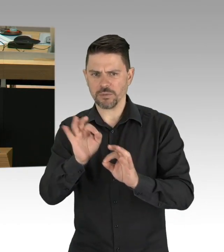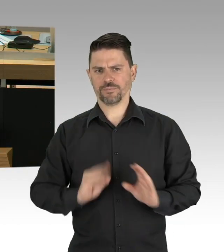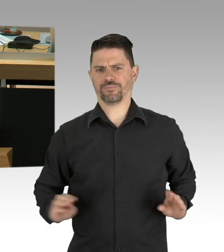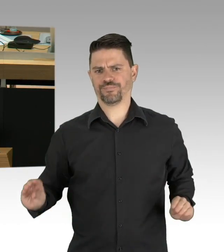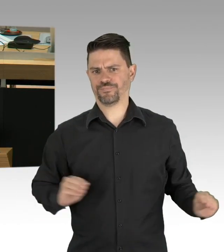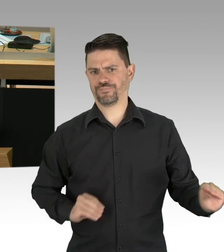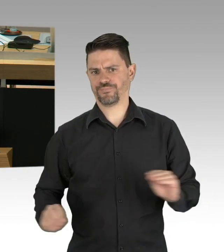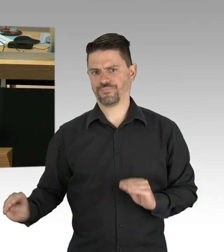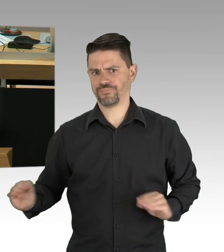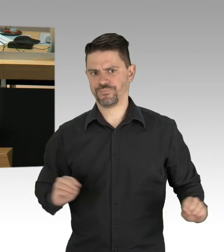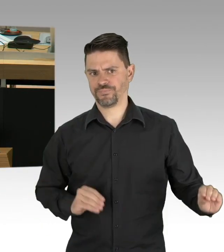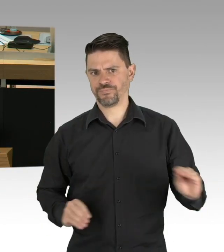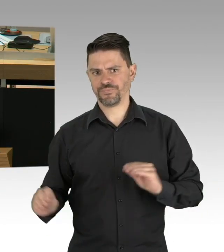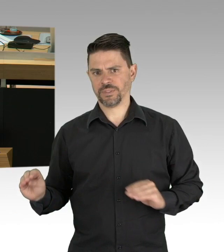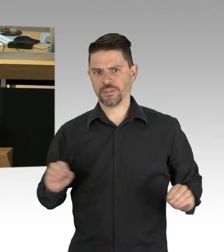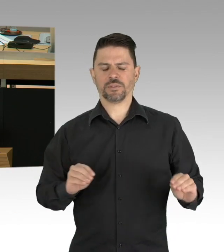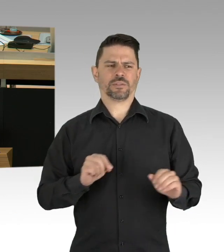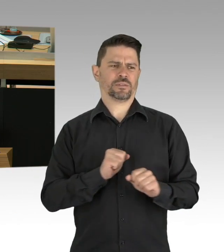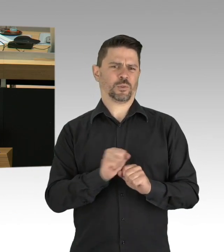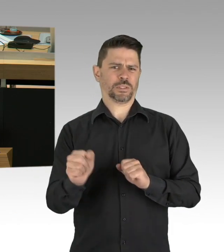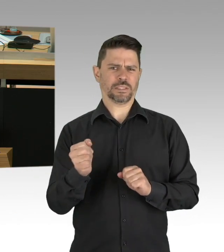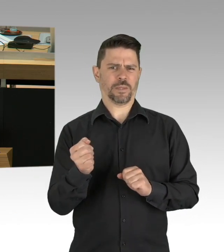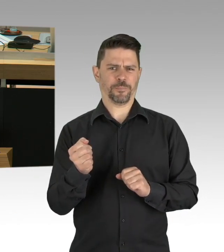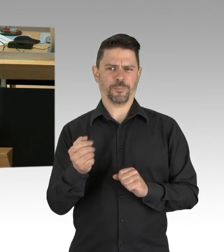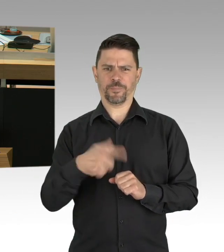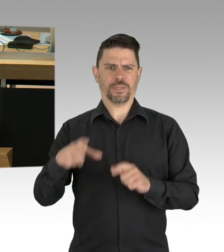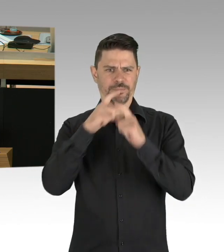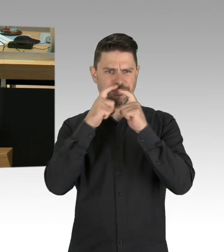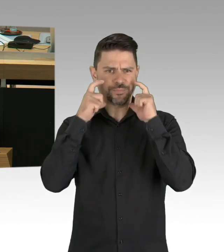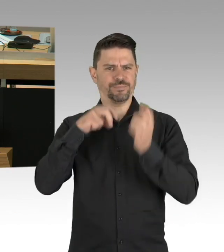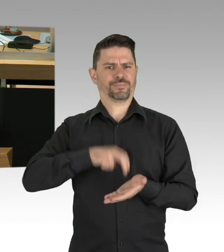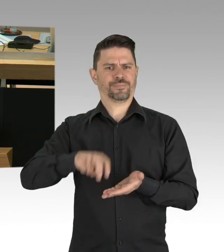Berliner, die operiert werden müssen, werden von leeren Krankenhäusern abgewiesen,